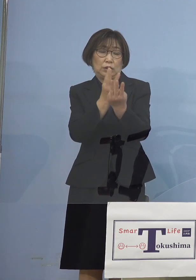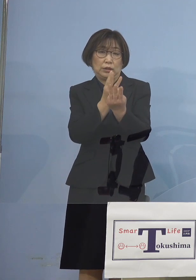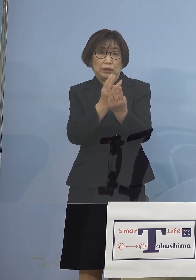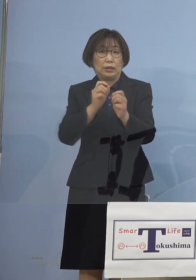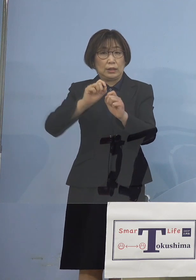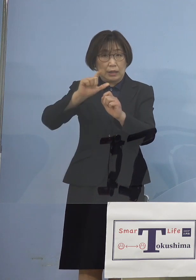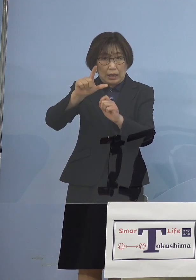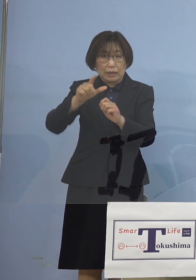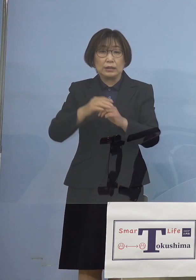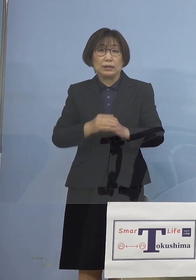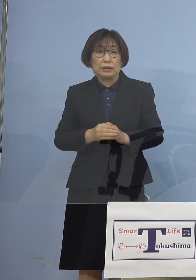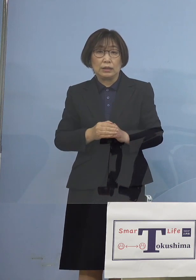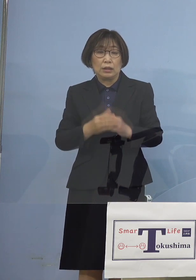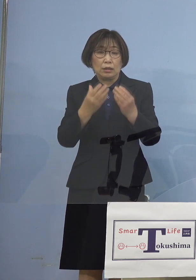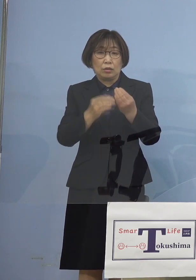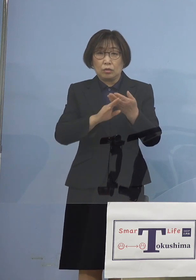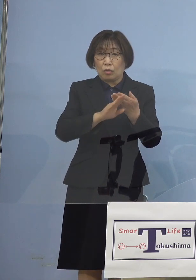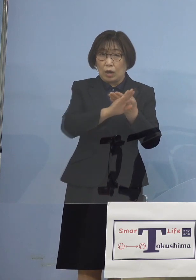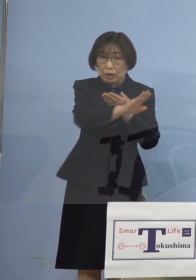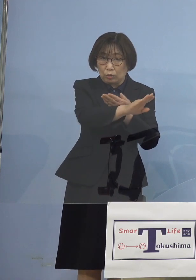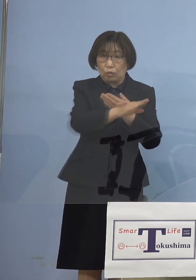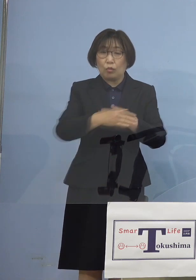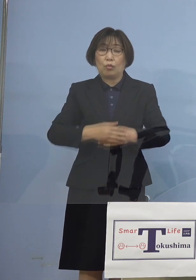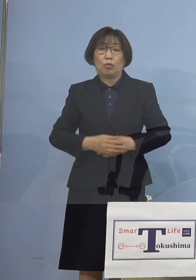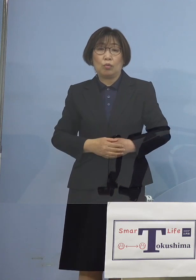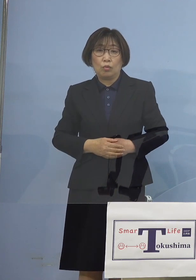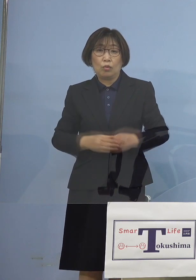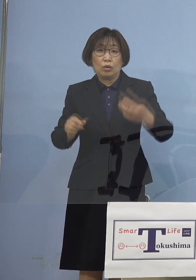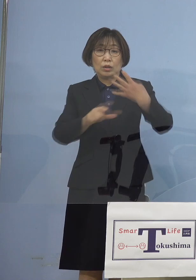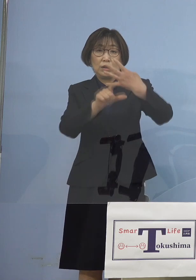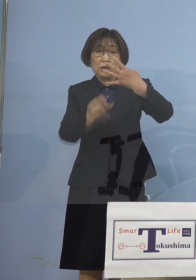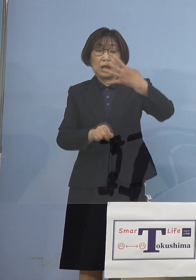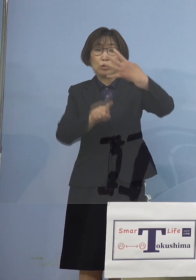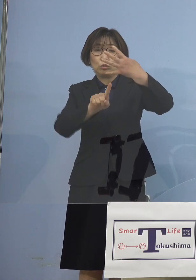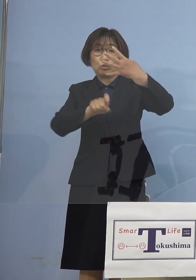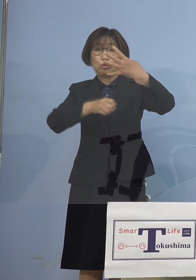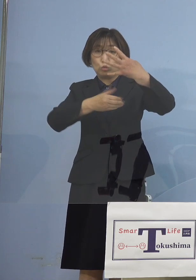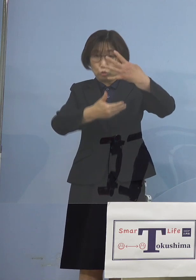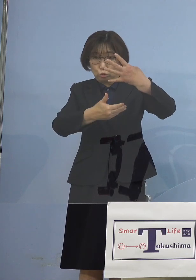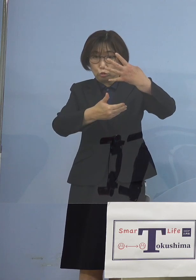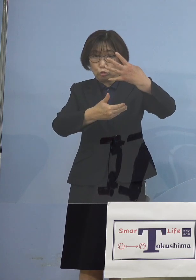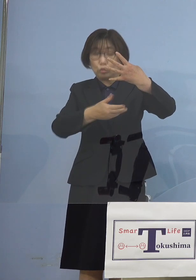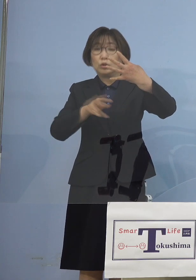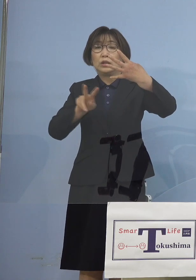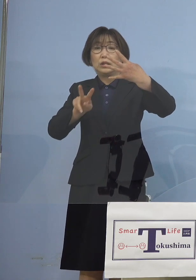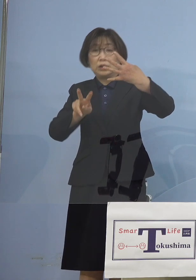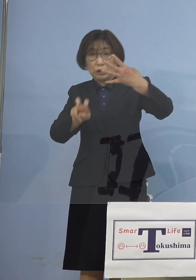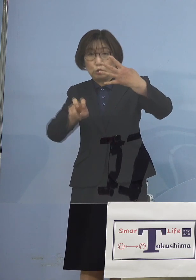その後ということですが 4月19日、4月26日合わせて